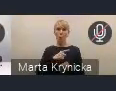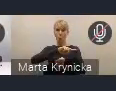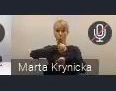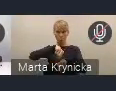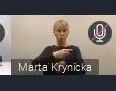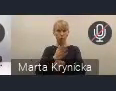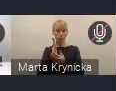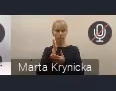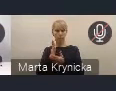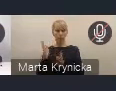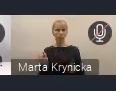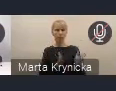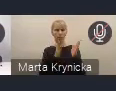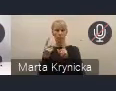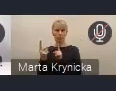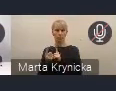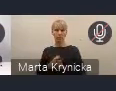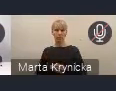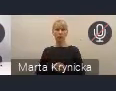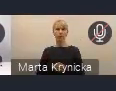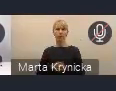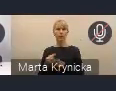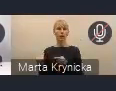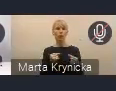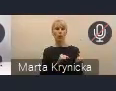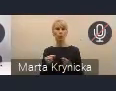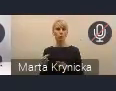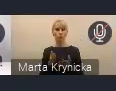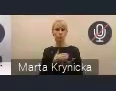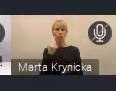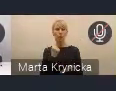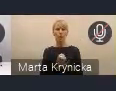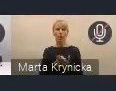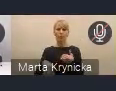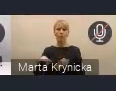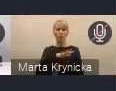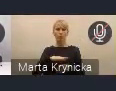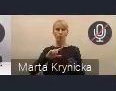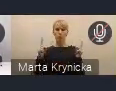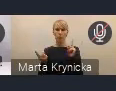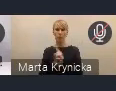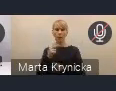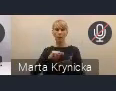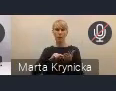Tym razem konsultacja dotycząca spraw przestrzennych i zmiany w systemie planowania przestrzennego,